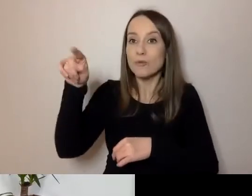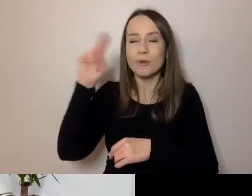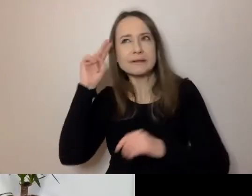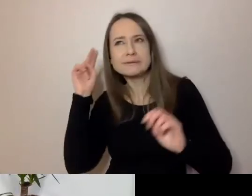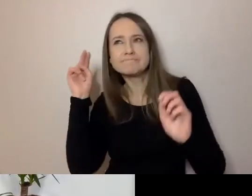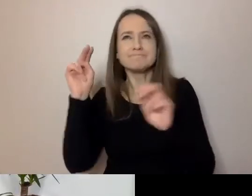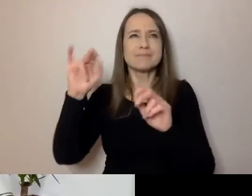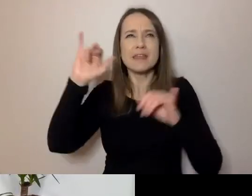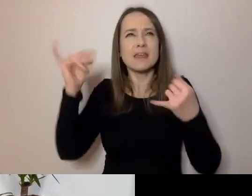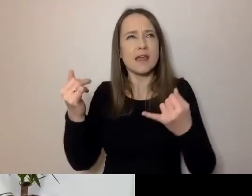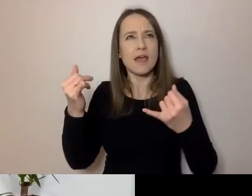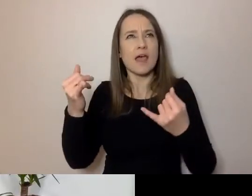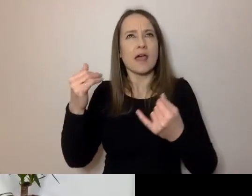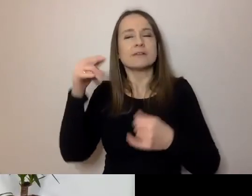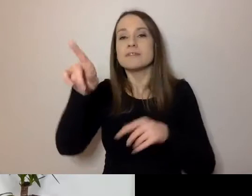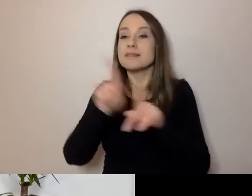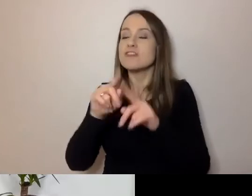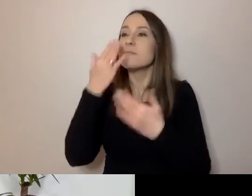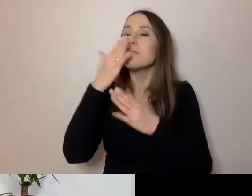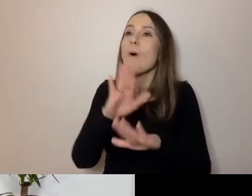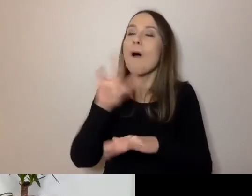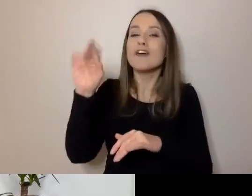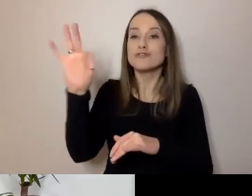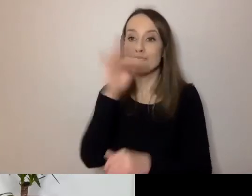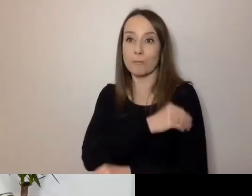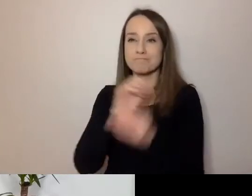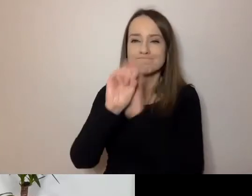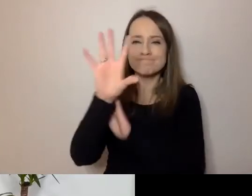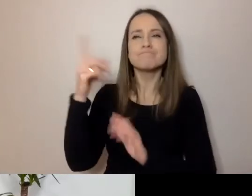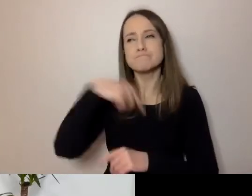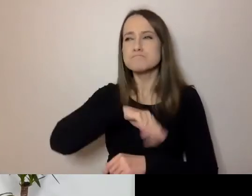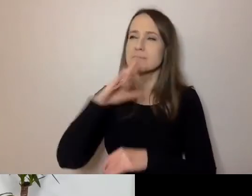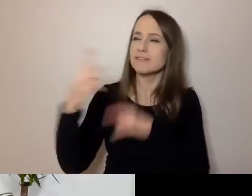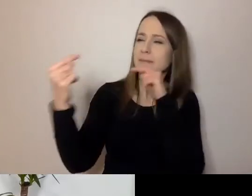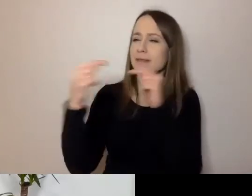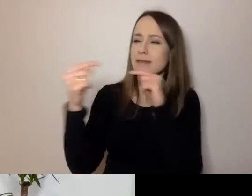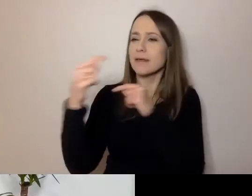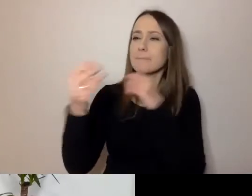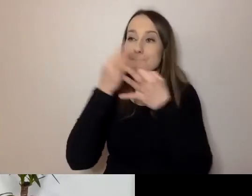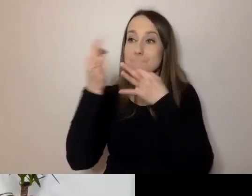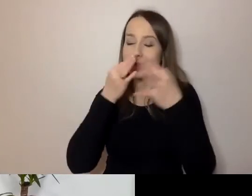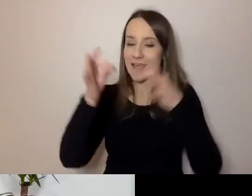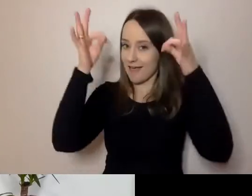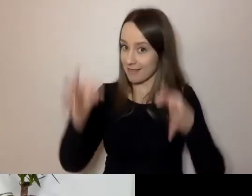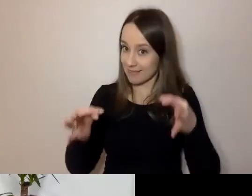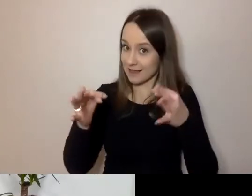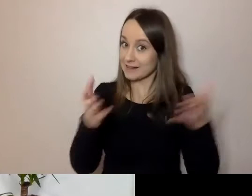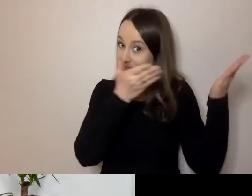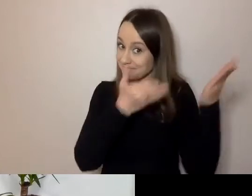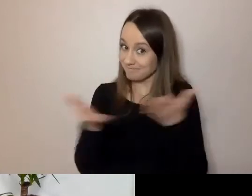Pokaże nam swoją prezentację. Później będziemy to przegadywać, pytać. Teraz oddaję ci mikrofon.